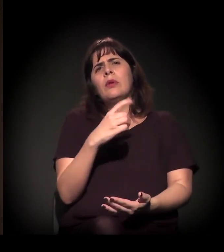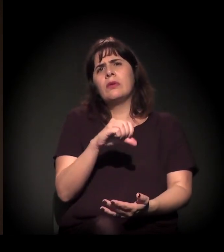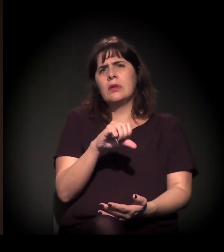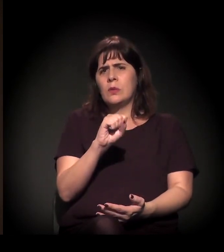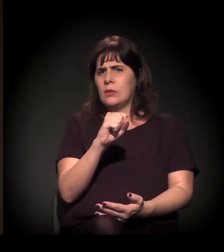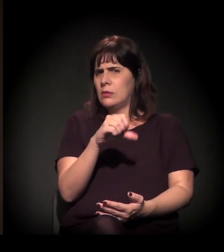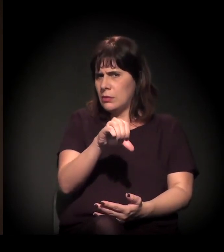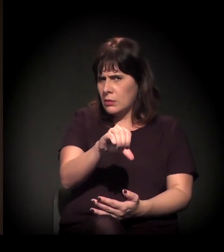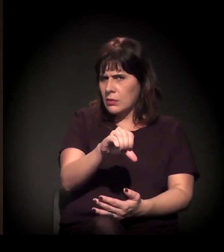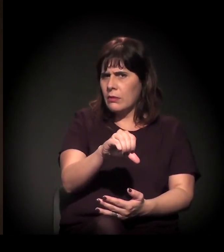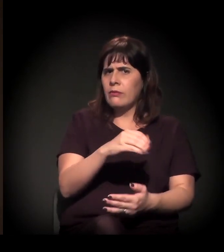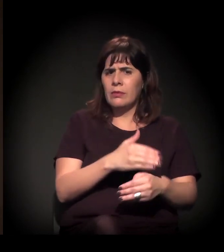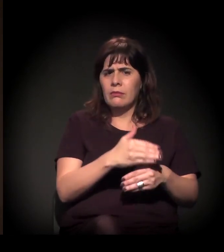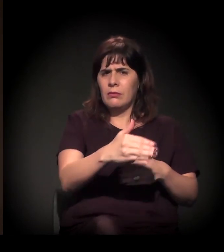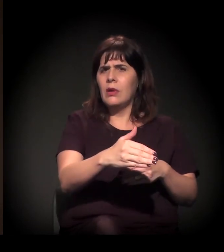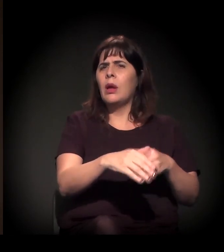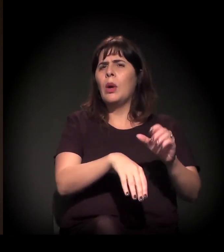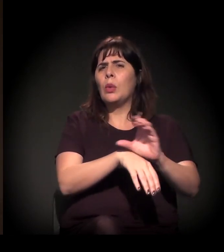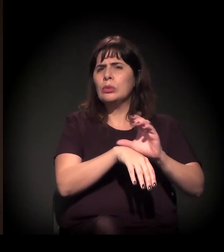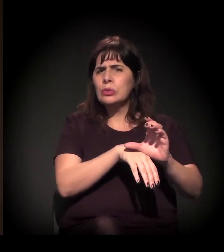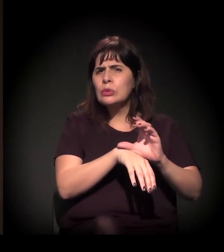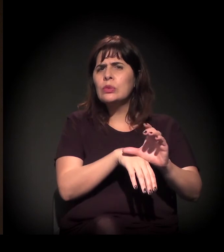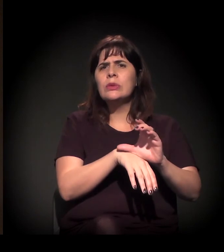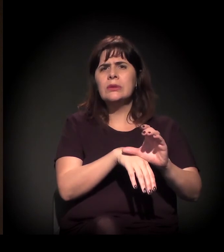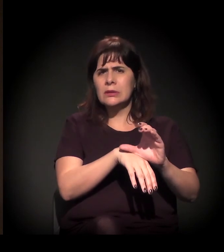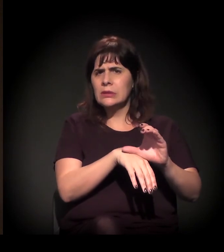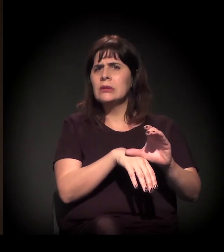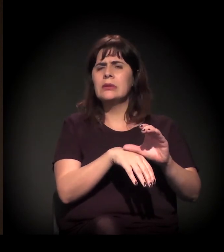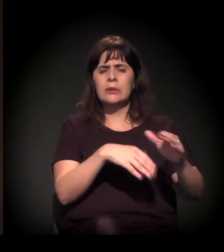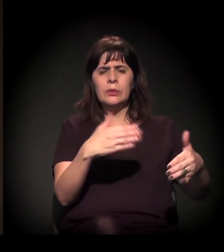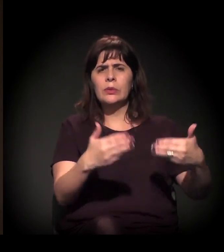passando pelo processo da Constituinte, houve um amplo processo